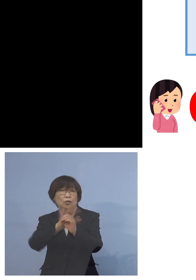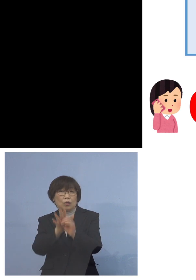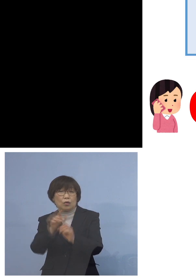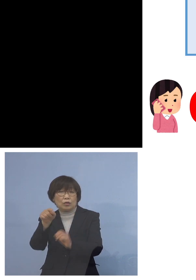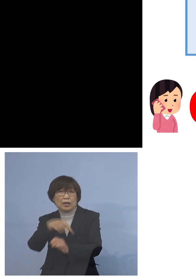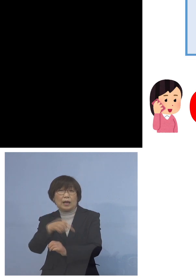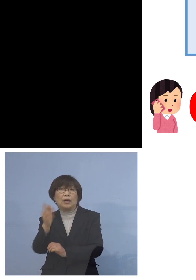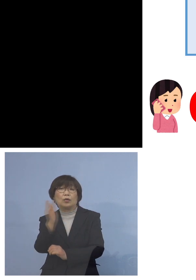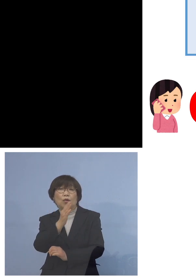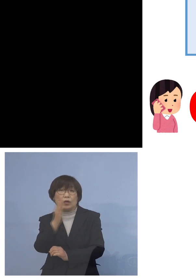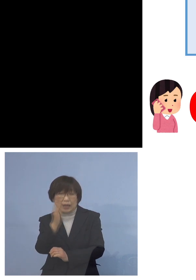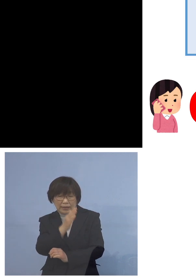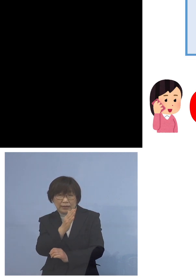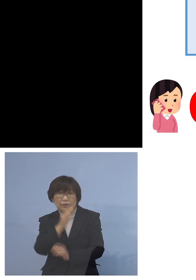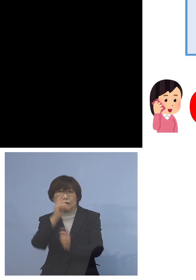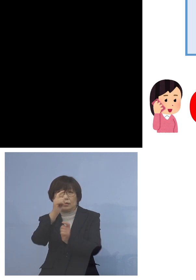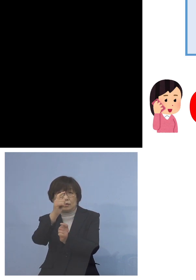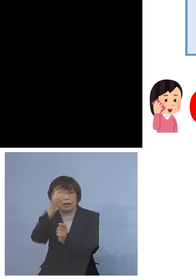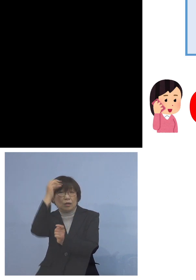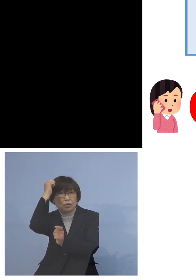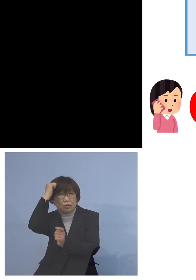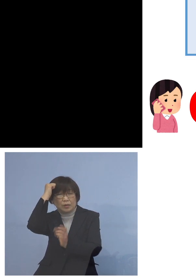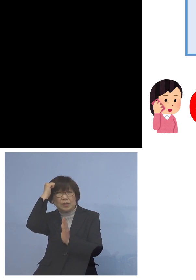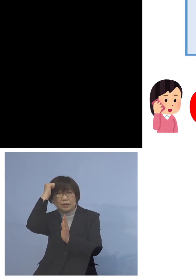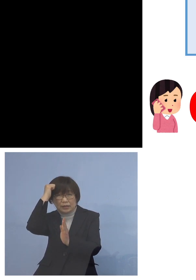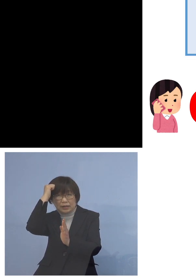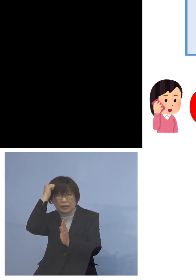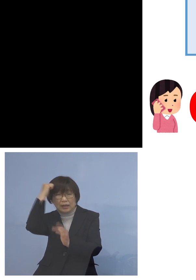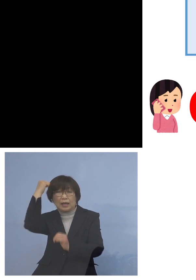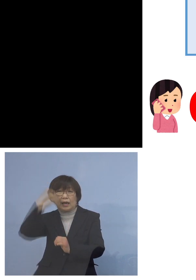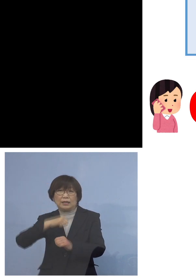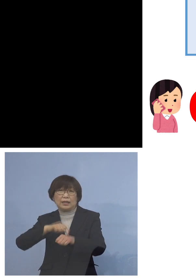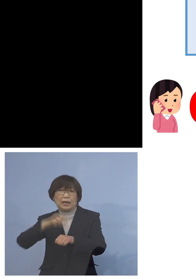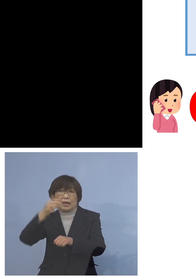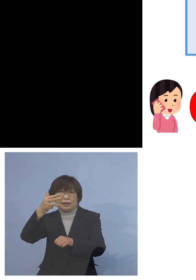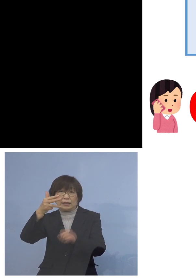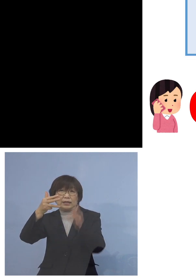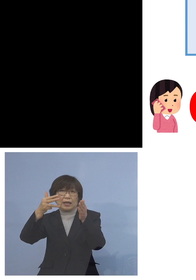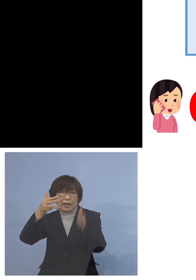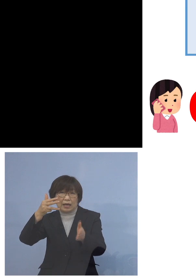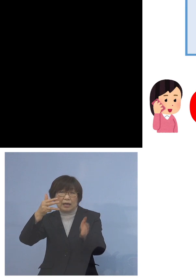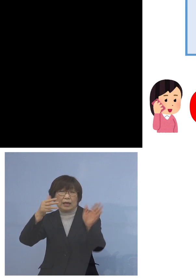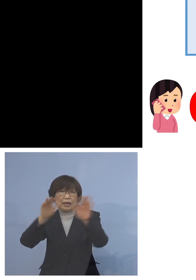このように覚えていただきまして 朝8時半から夜20時まで